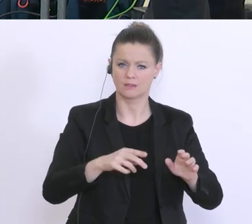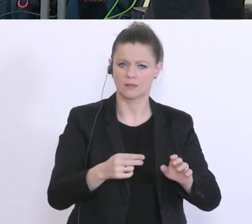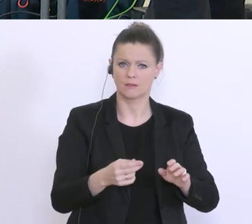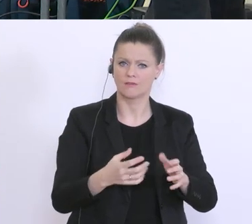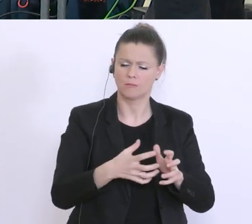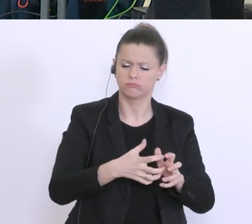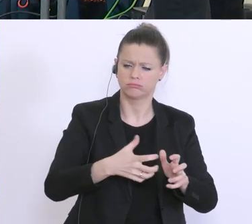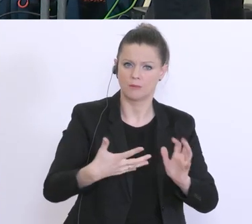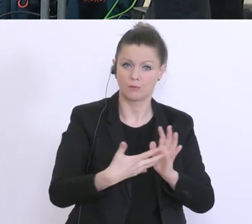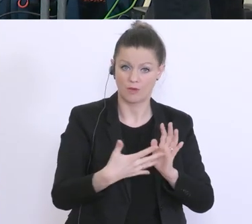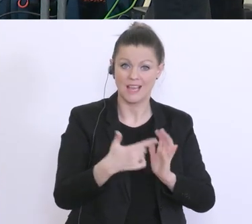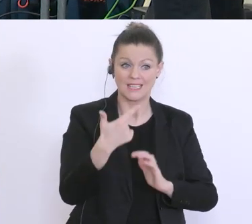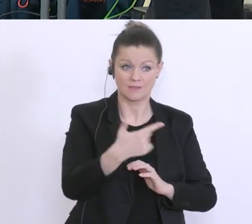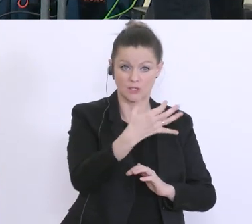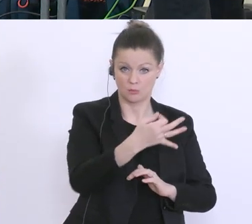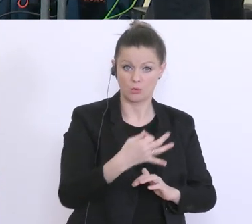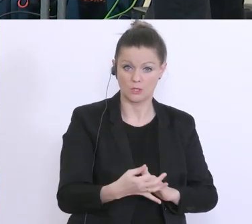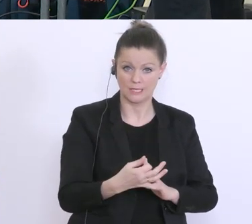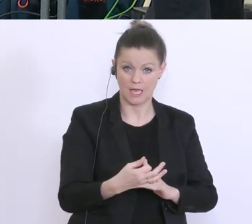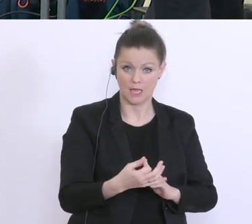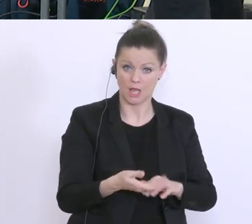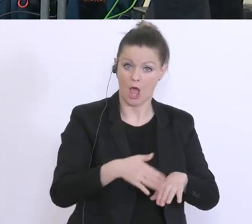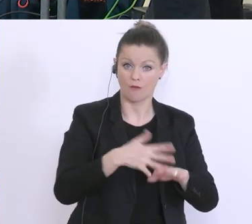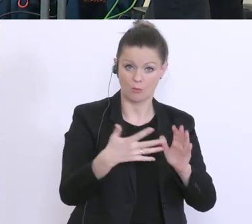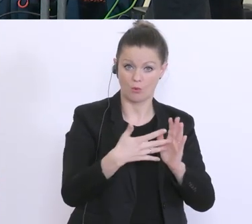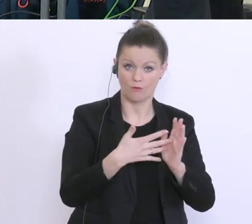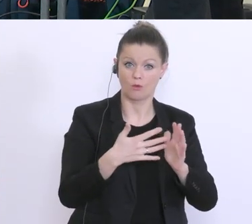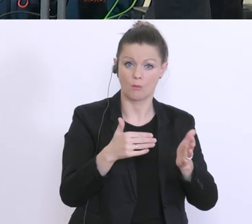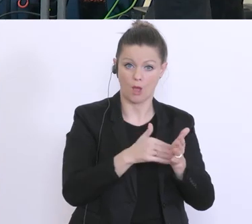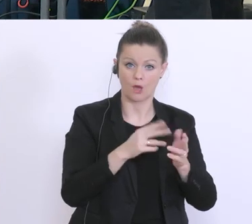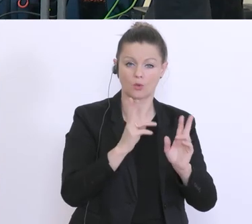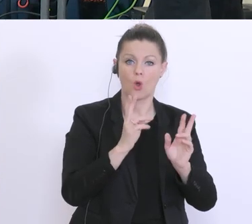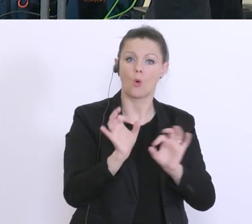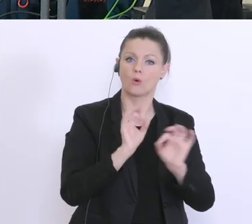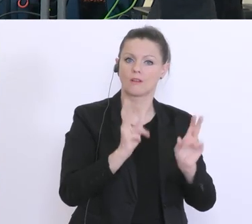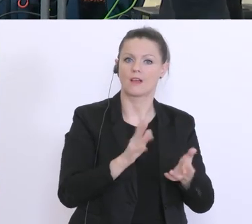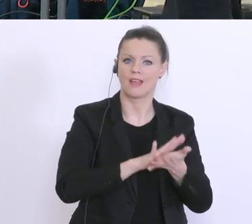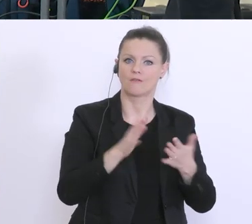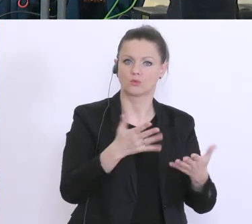% ohne große Prüfungen übernehmen, oder heißt das, das doch einige Formalakte notwendig sind?